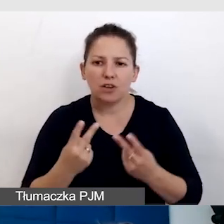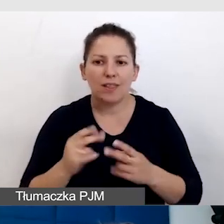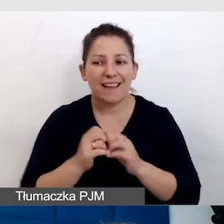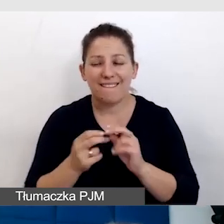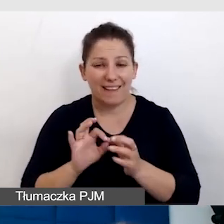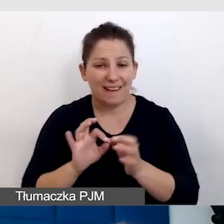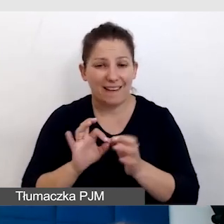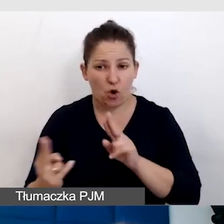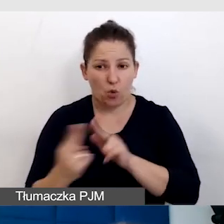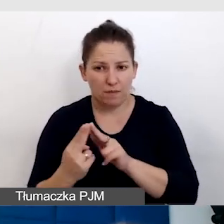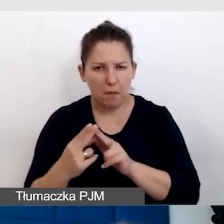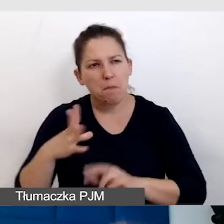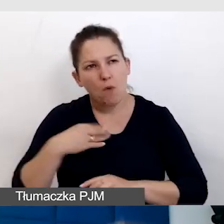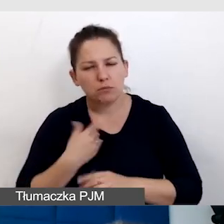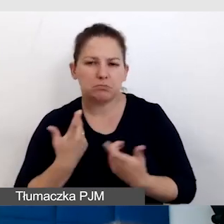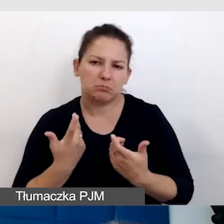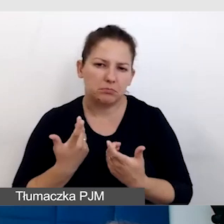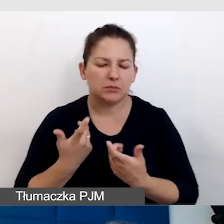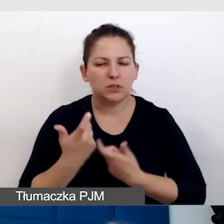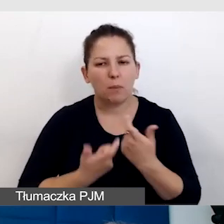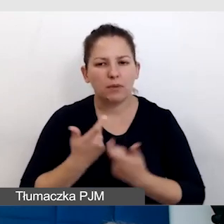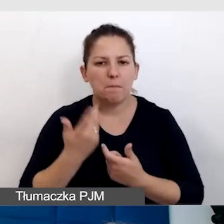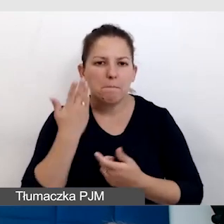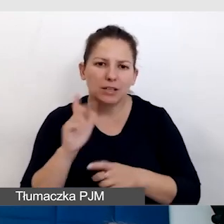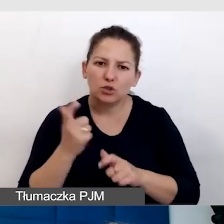zawsze możemy coś zrobić bardziej dostępnym.